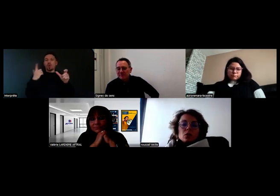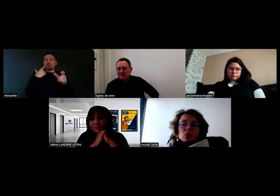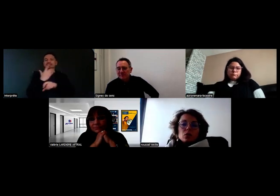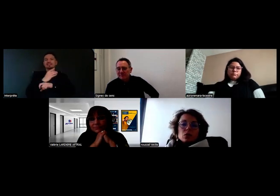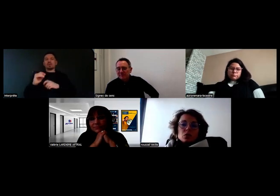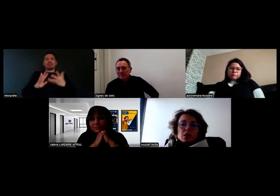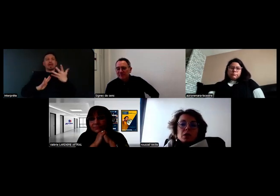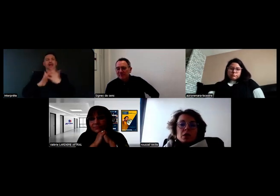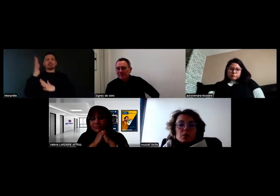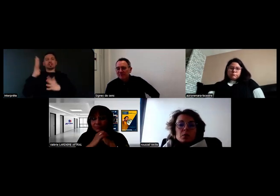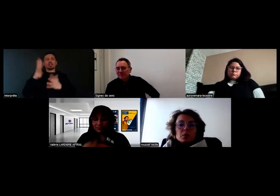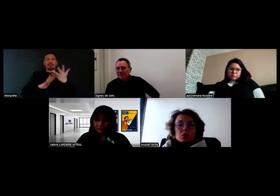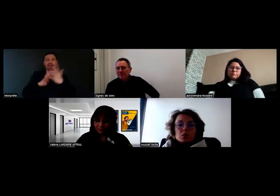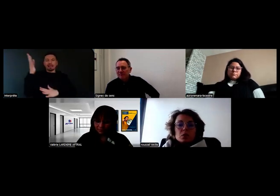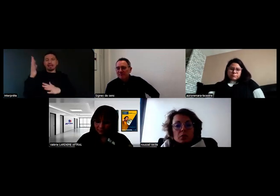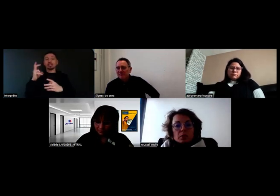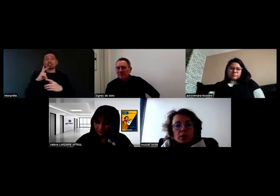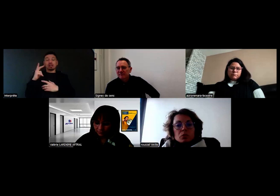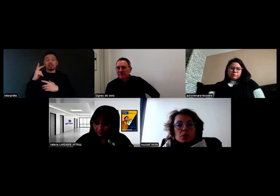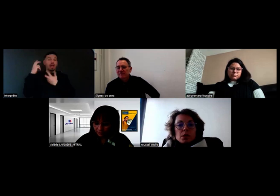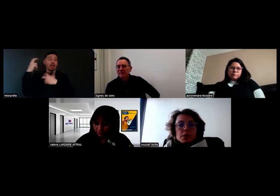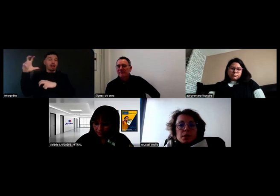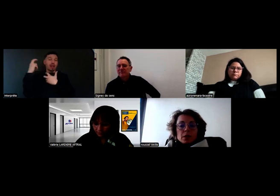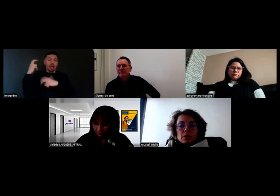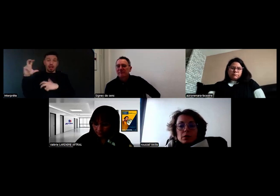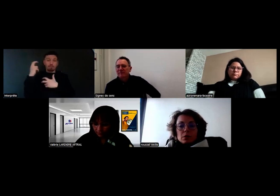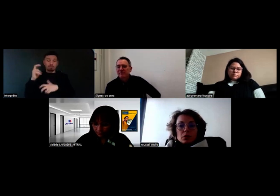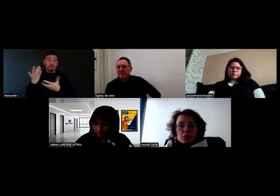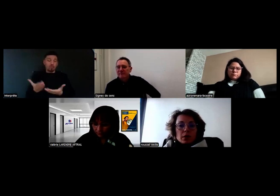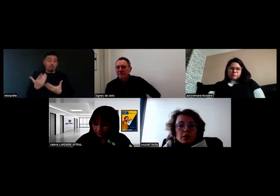Aujourd'hui on a des alarmes sonores qui ne sont pas d'utilité pour Will.